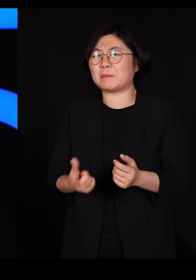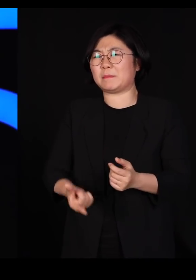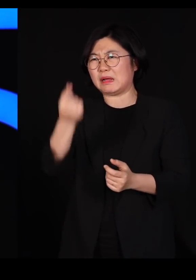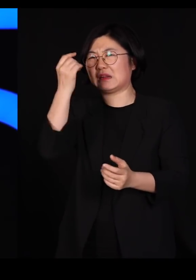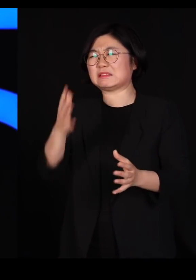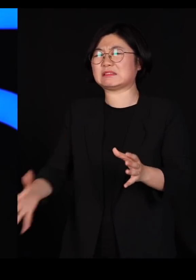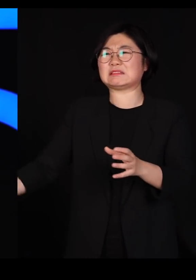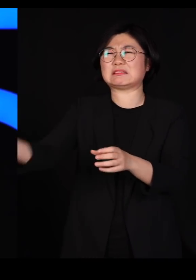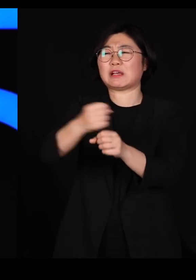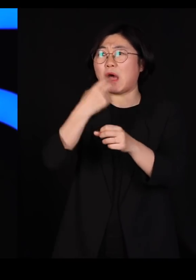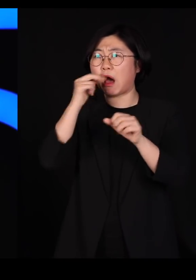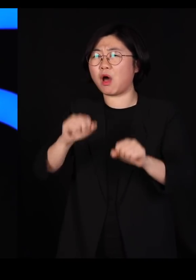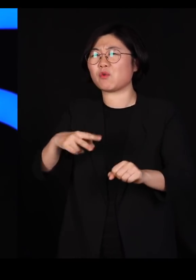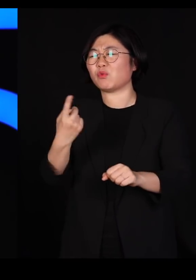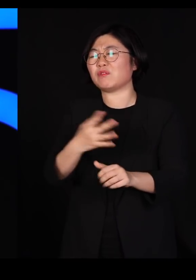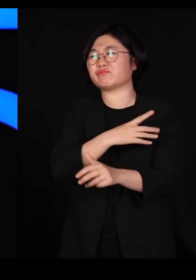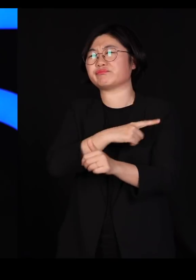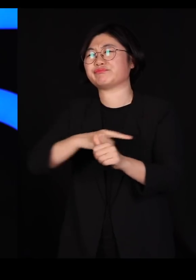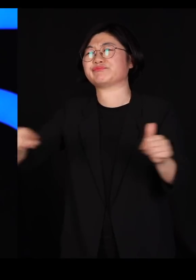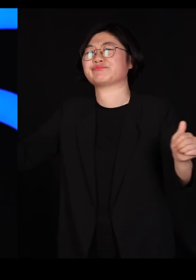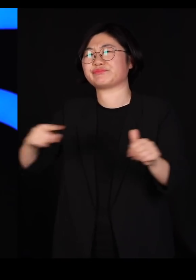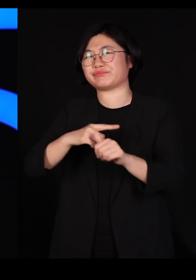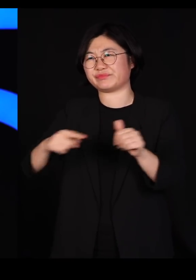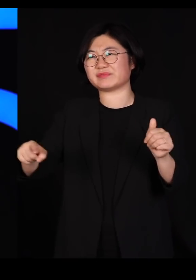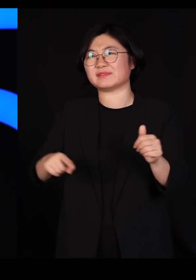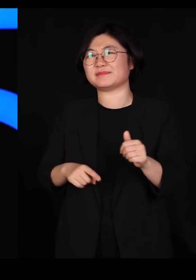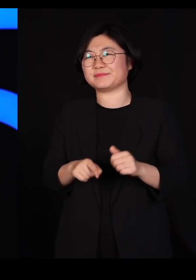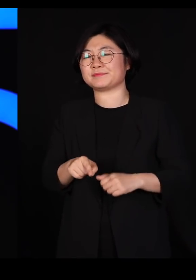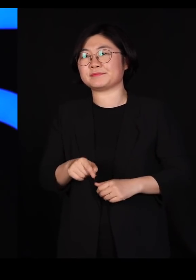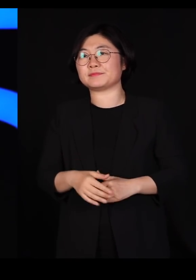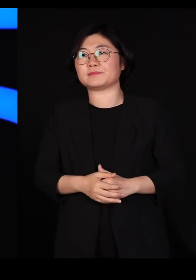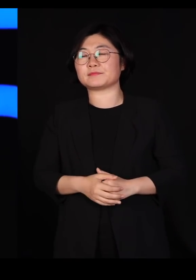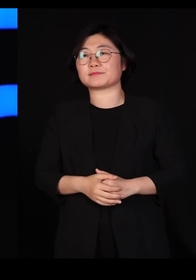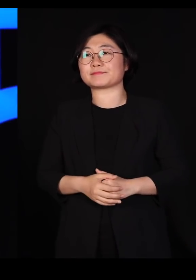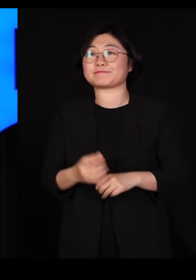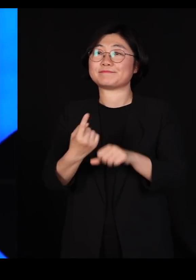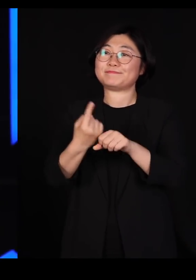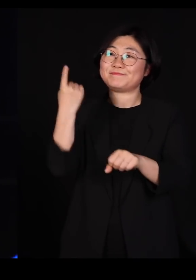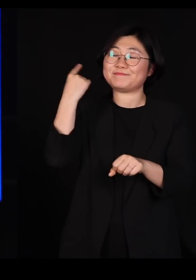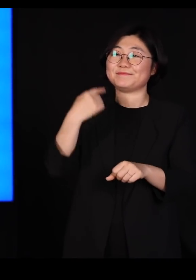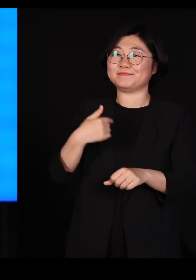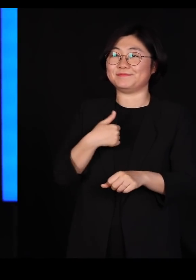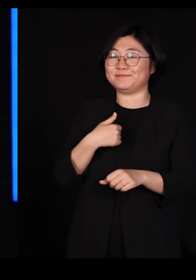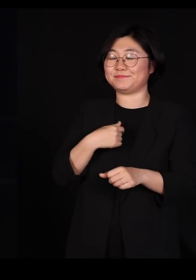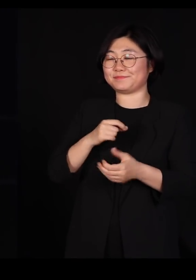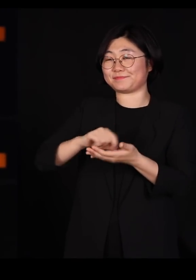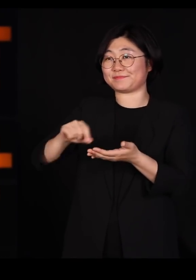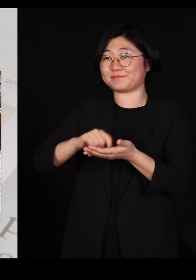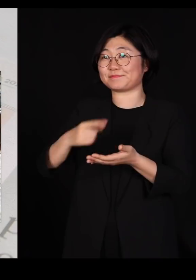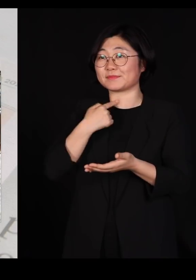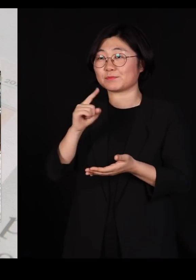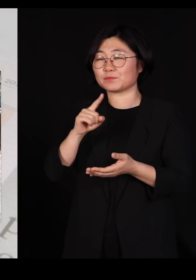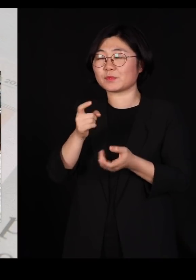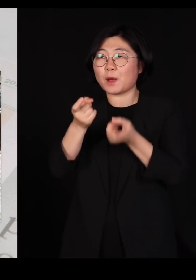그냥 다 죽여 버릴 수밖에 없는 겁니다 작년에는 또 제가 제 칼럼에 '멧돼지를 위한 변호'